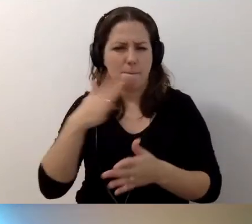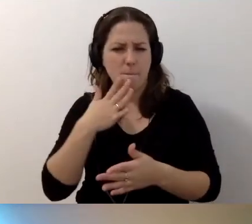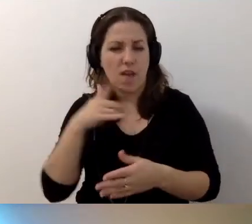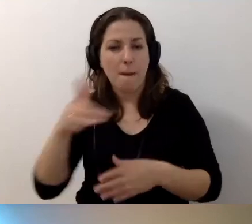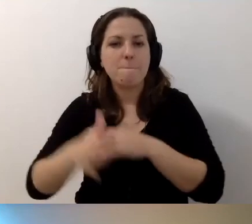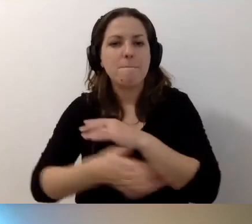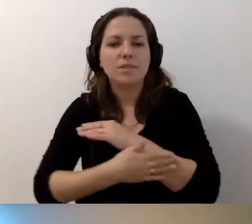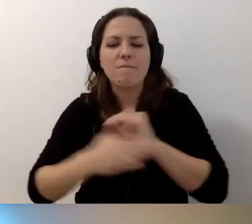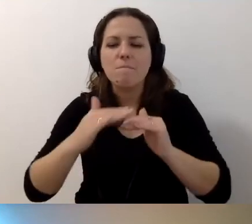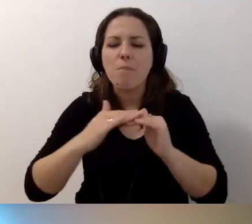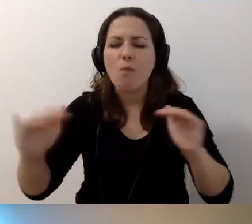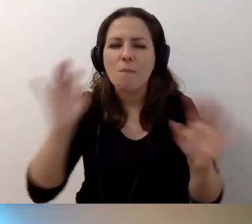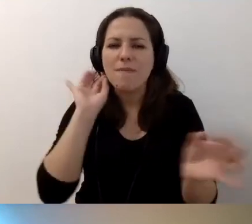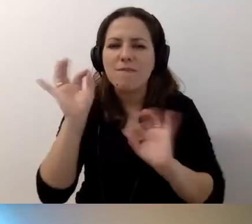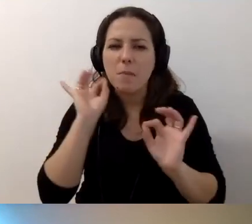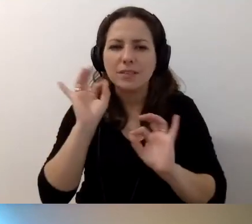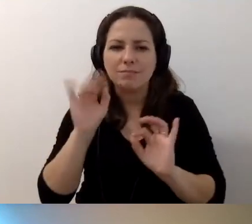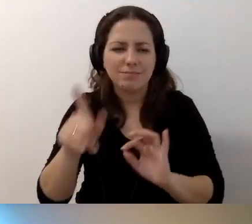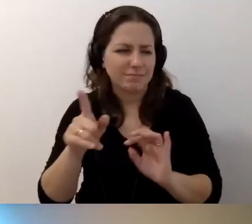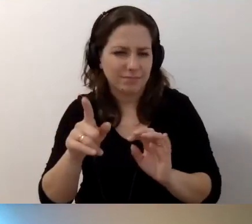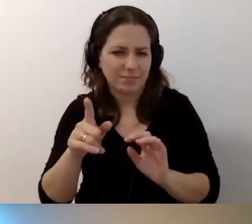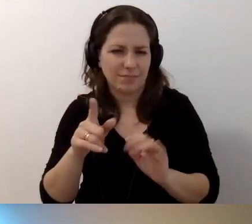podstawowy poziom informacji jest dostępny całkiem nieźle.